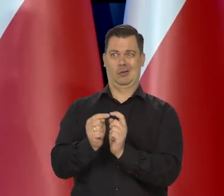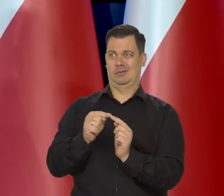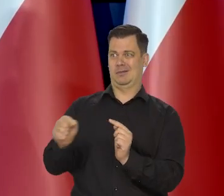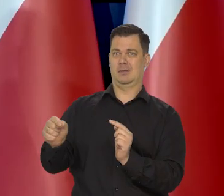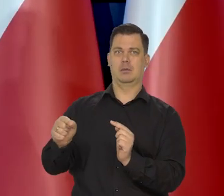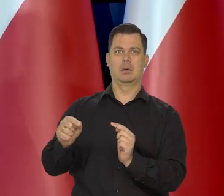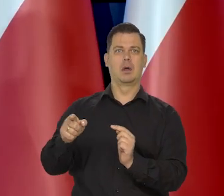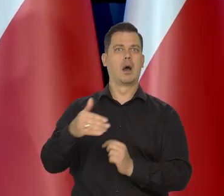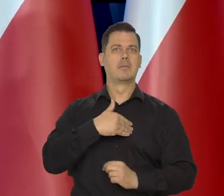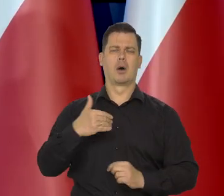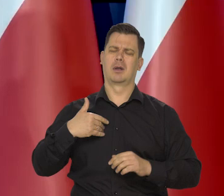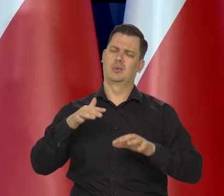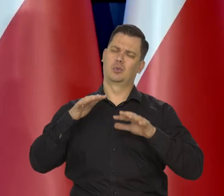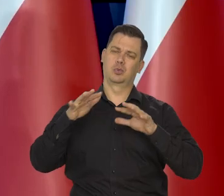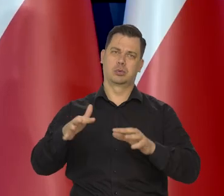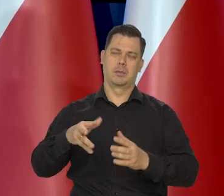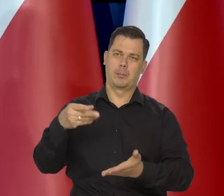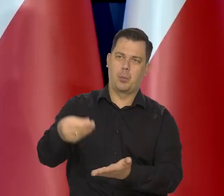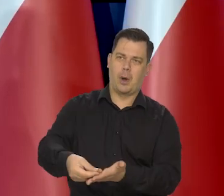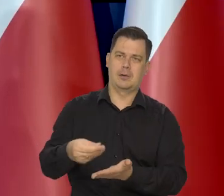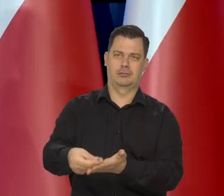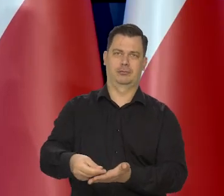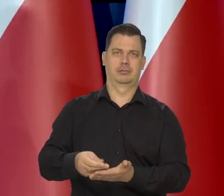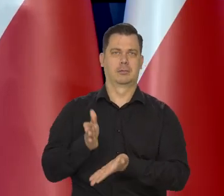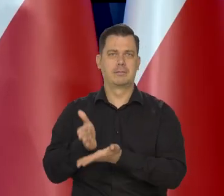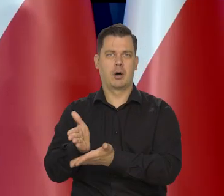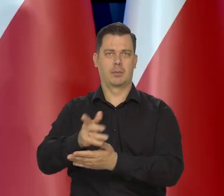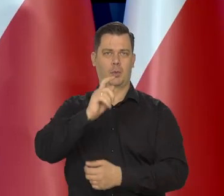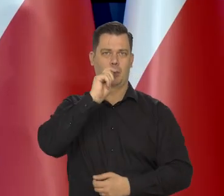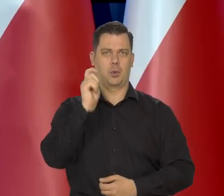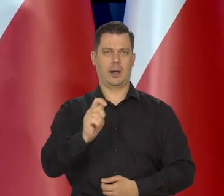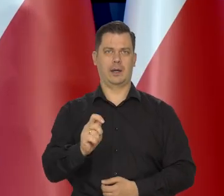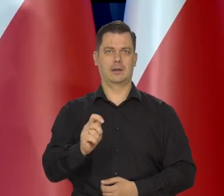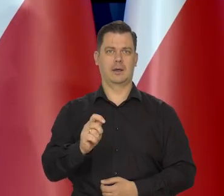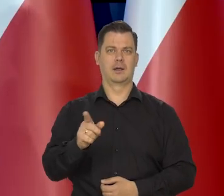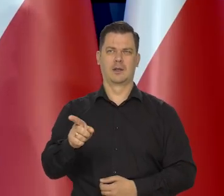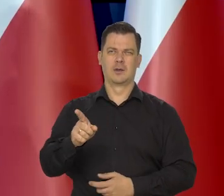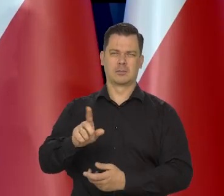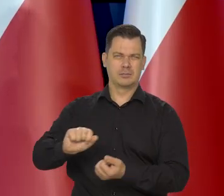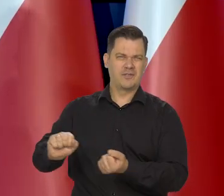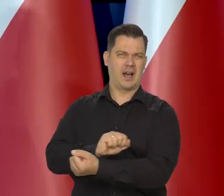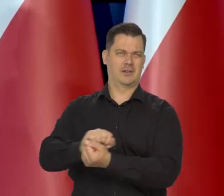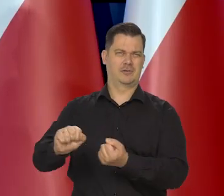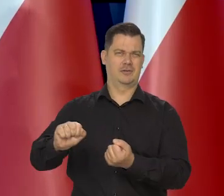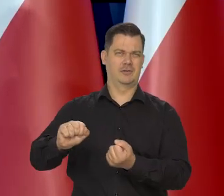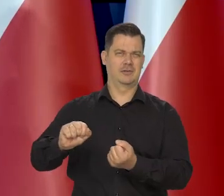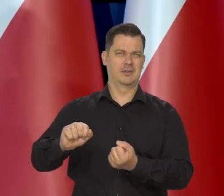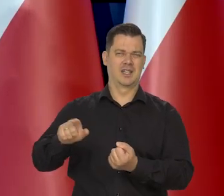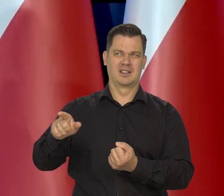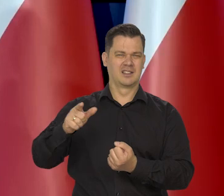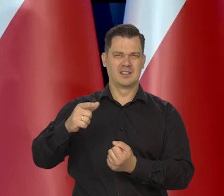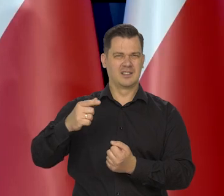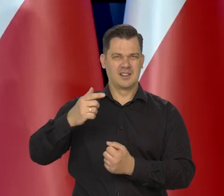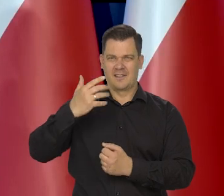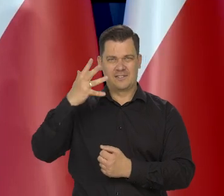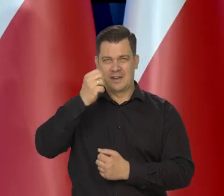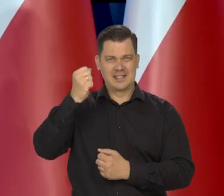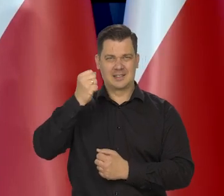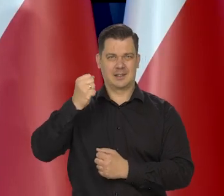Ponosimy ogromny ciężar, także finansowy pomocy Ukrainie, sprzeciwianiu się tej bestii ze Wschodu.